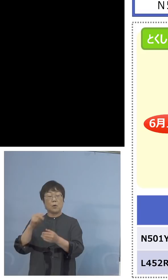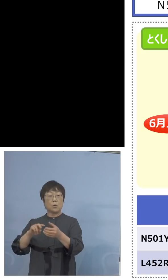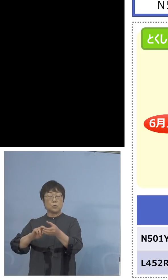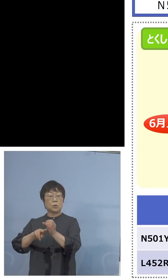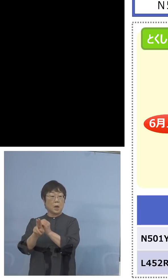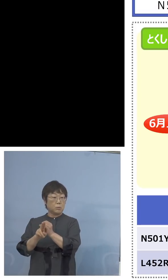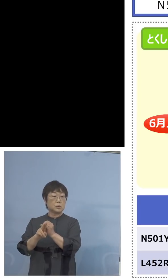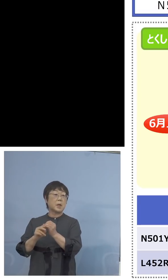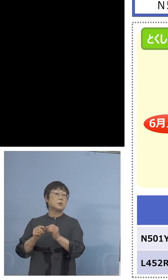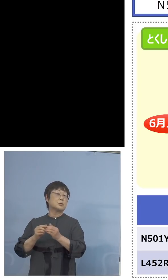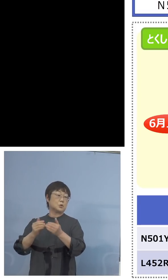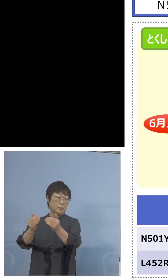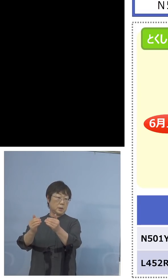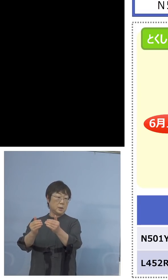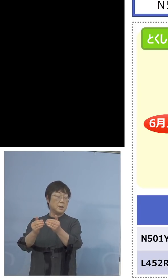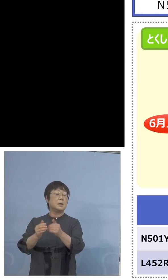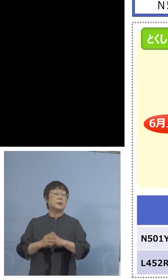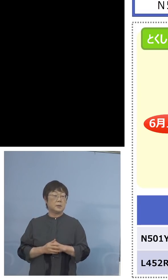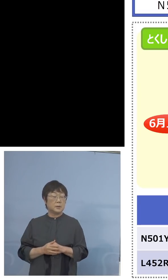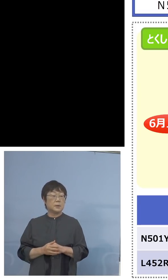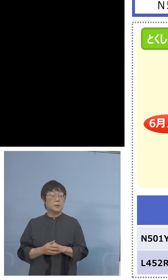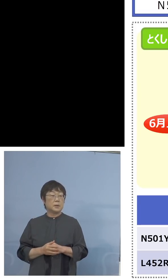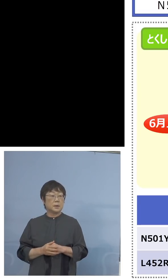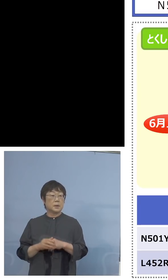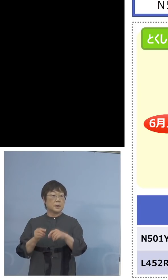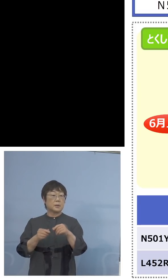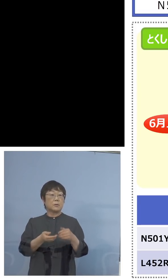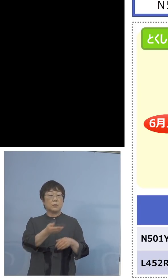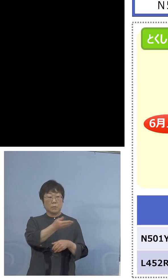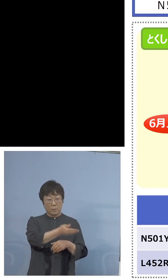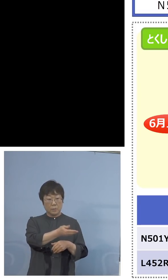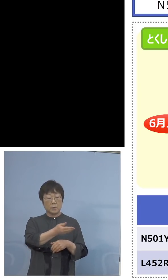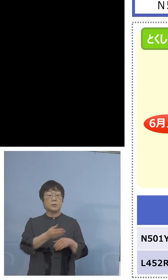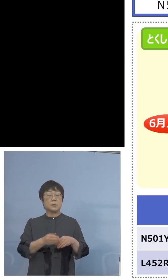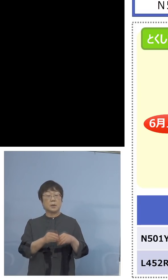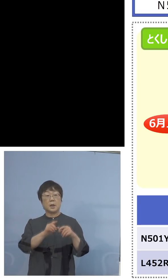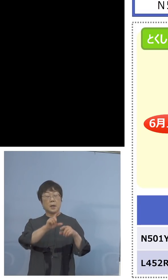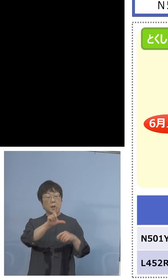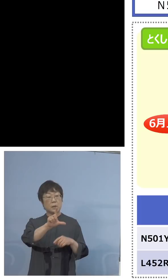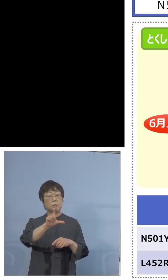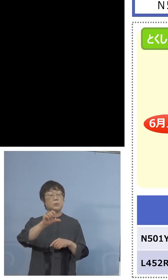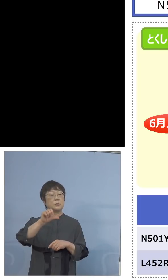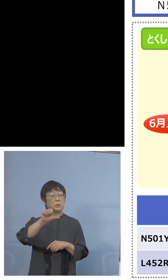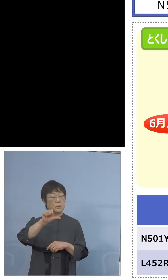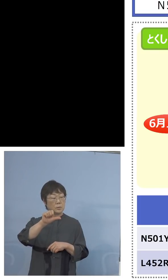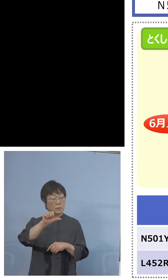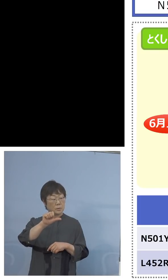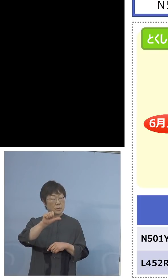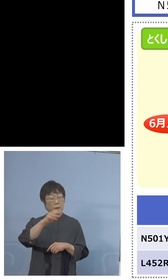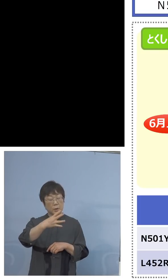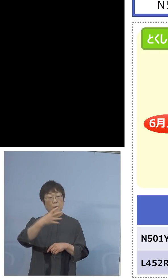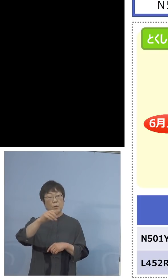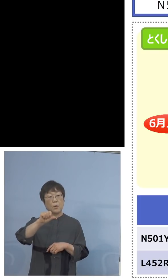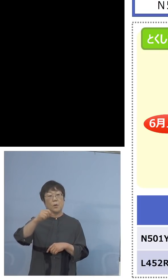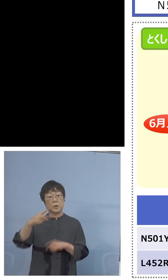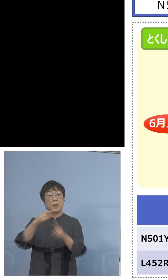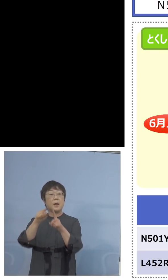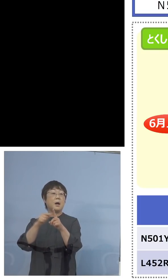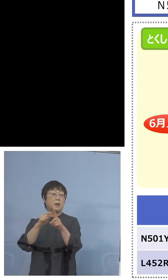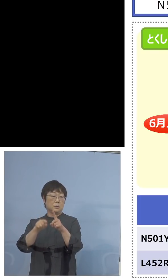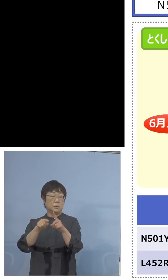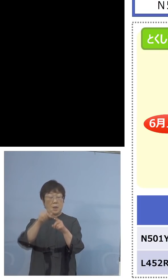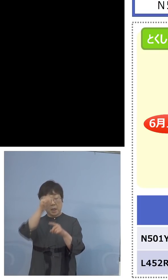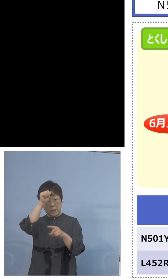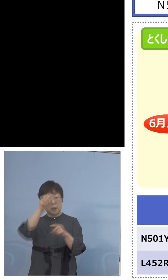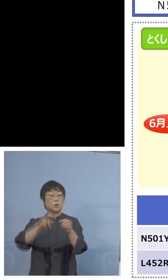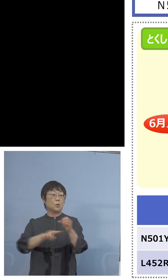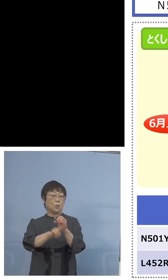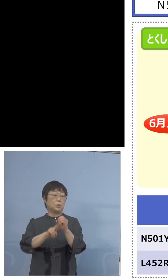その余力40、こちらを逆にこの L452R、つまりインド株、この部分の